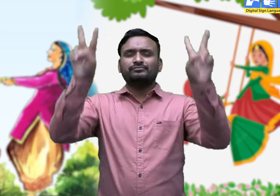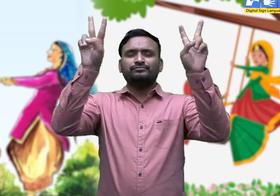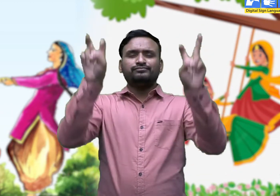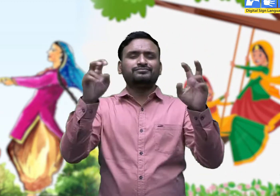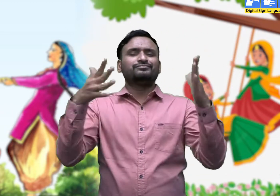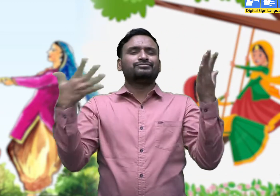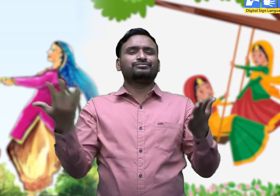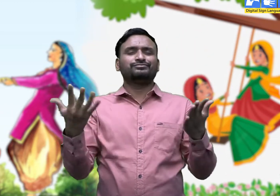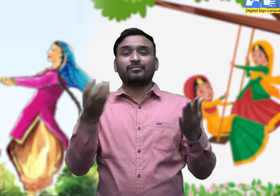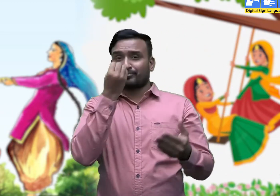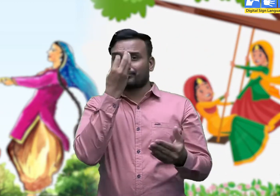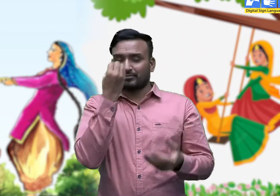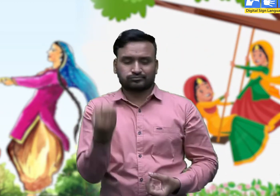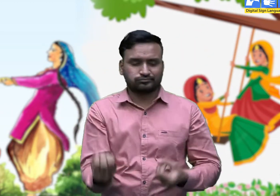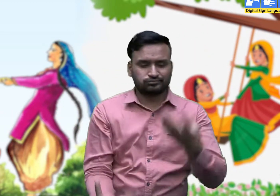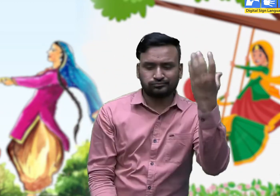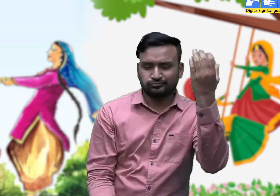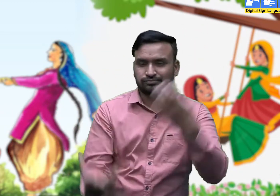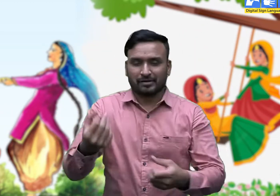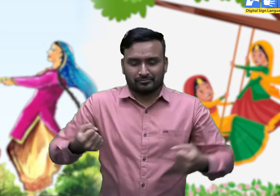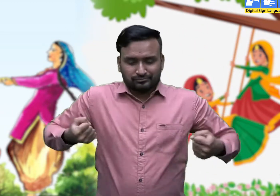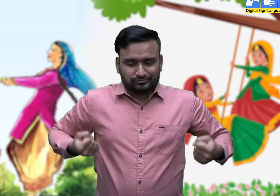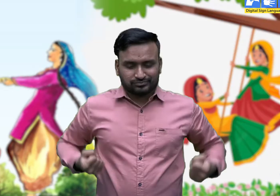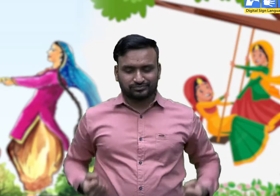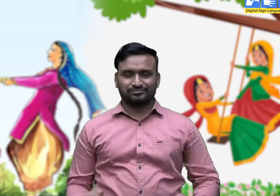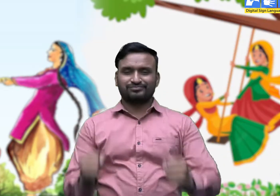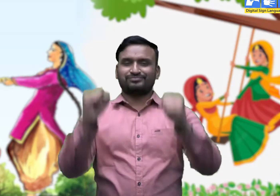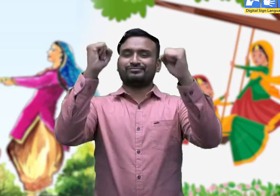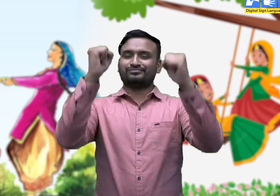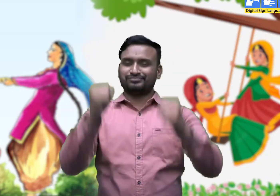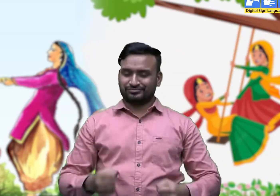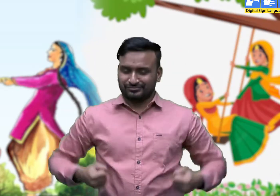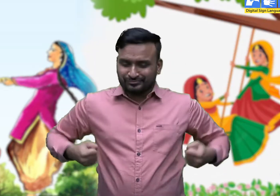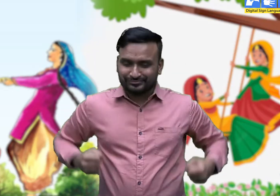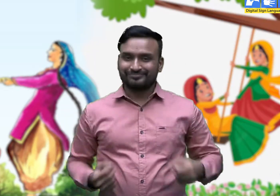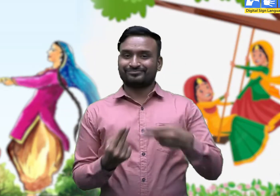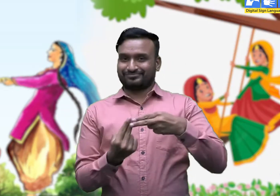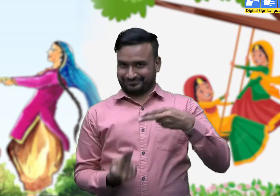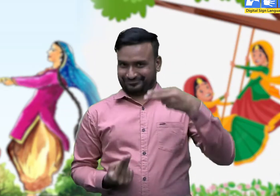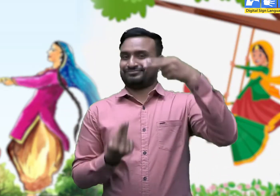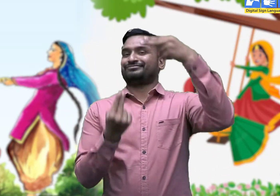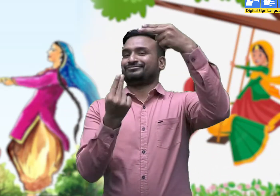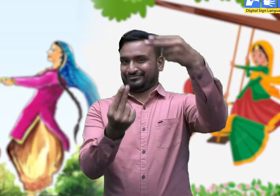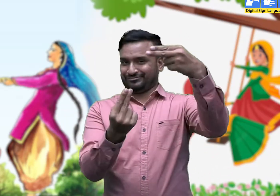आज का विषय है - हरियाली तीज।